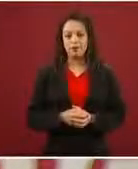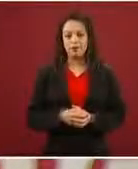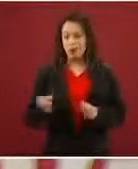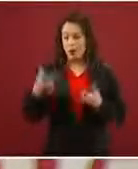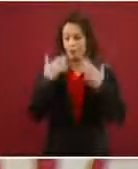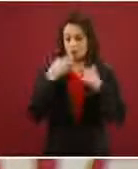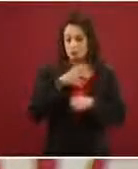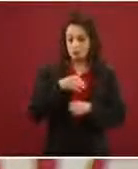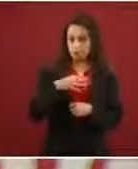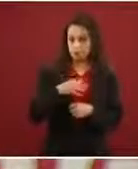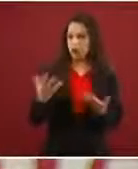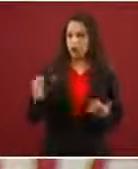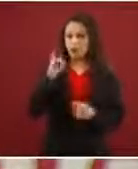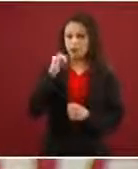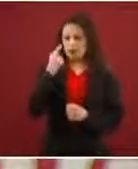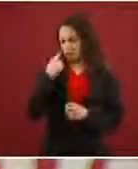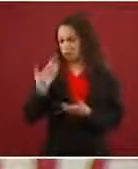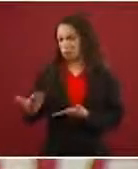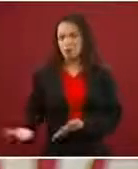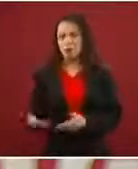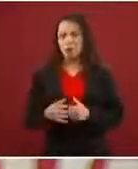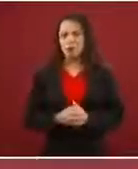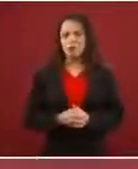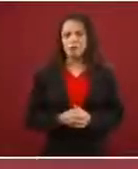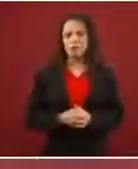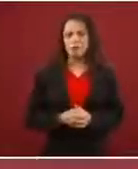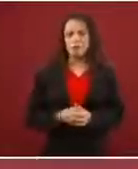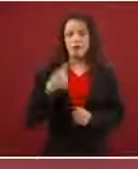Cómo no, le arreglamos que tenga.